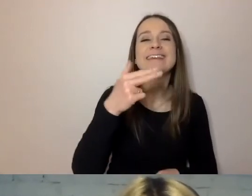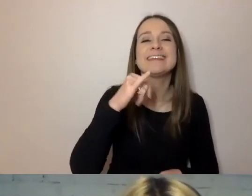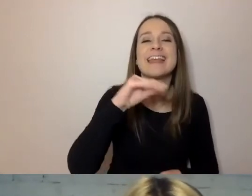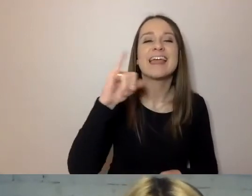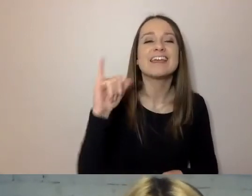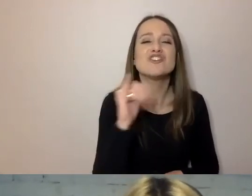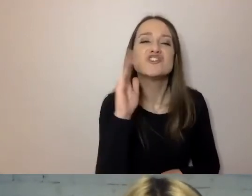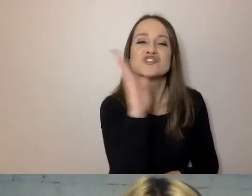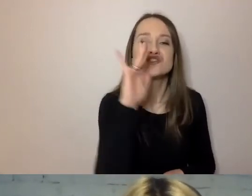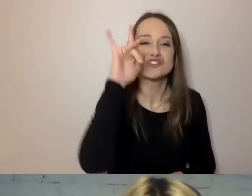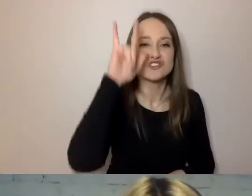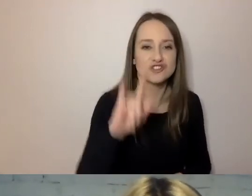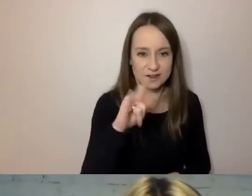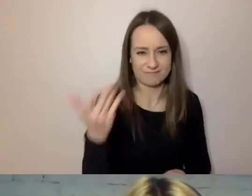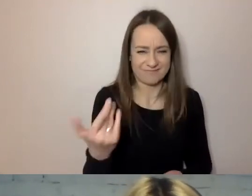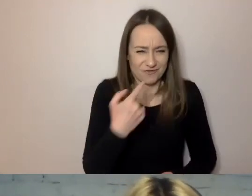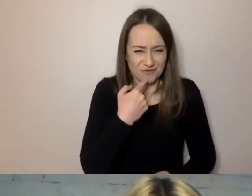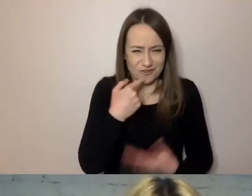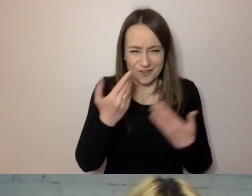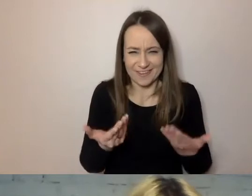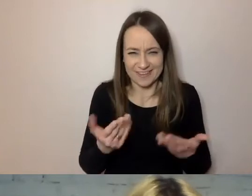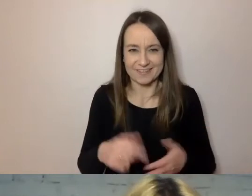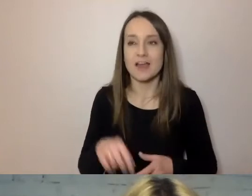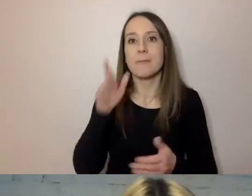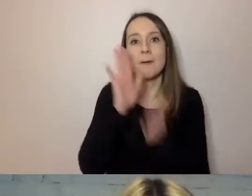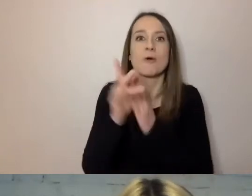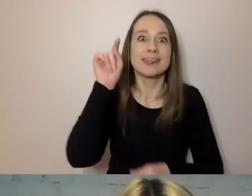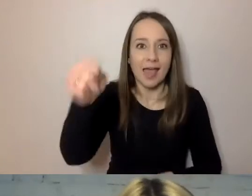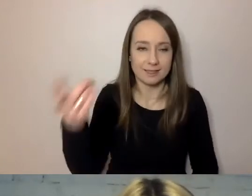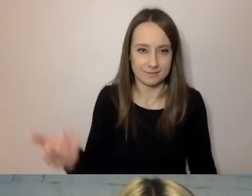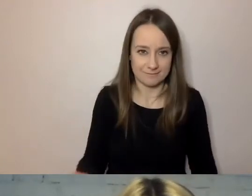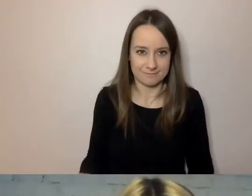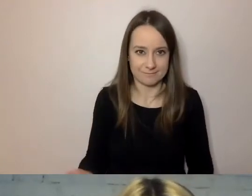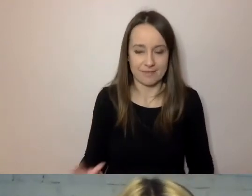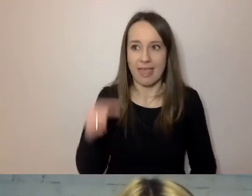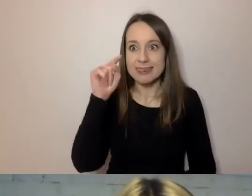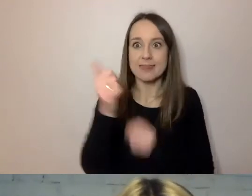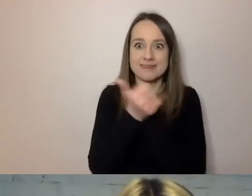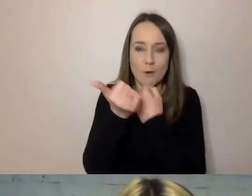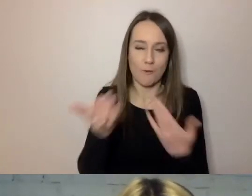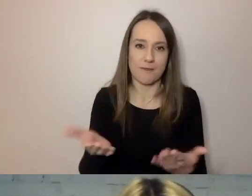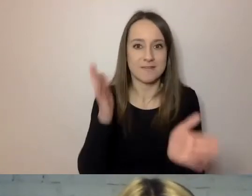Co to znaczy? Po prostu „ten”. „Ten dokument proszę przynieść po wypełnieniu”,